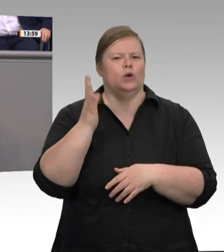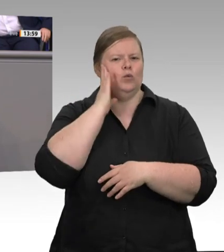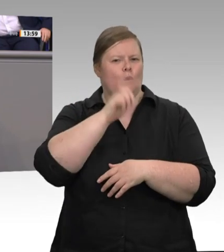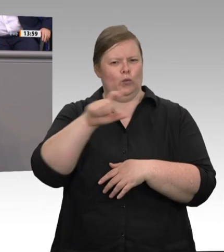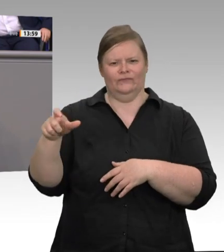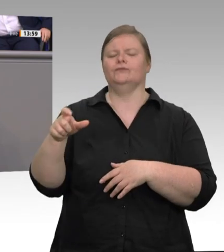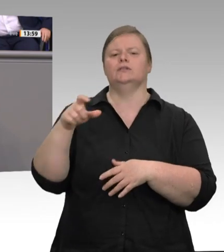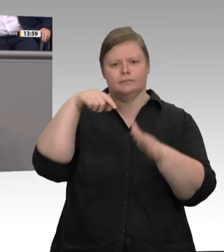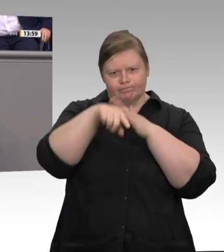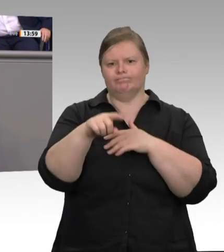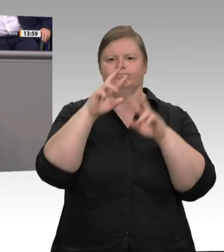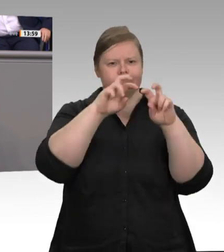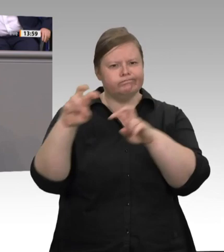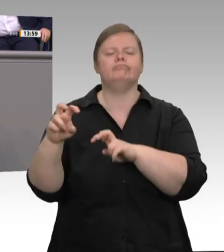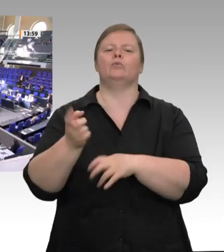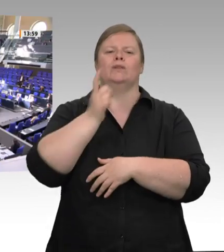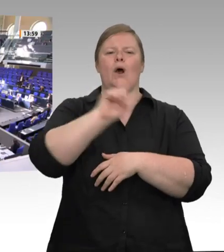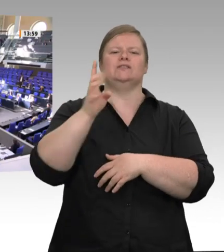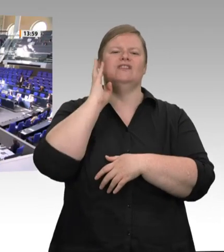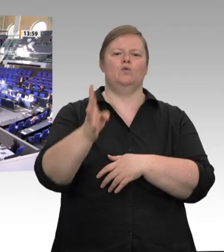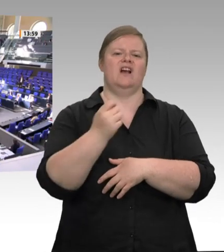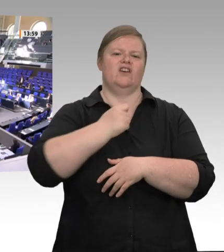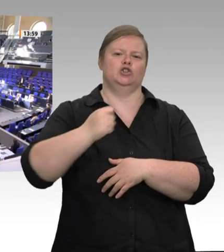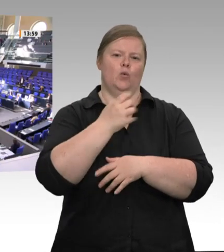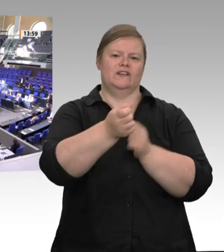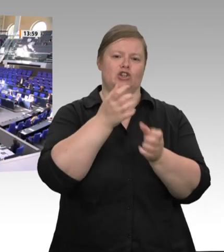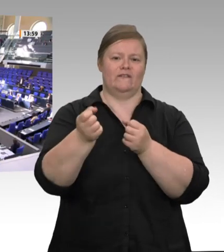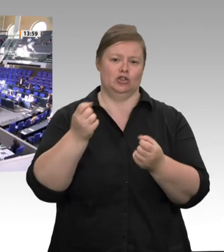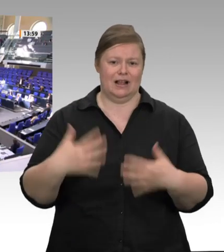solche Wohnungen kontrollieren kann. Dann gibt es noch ein anderes Problem: Bis die